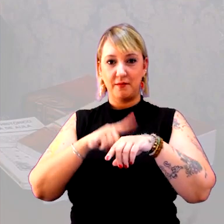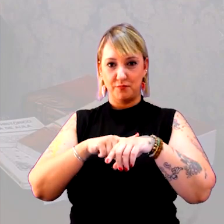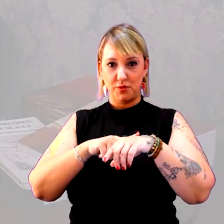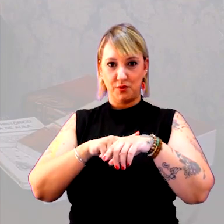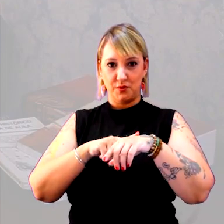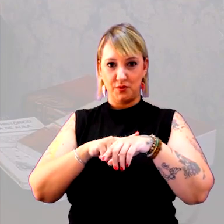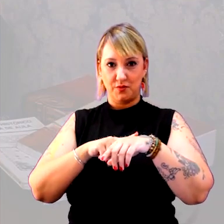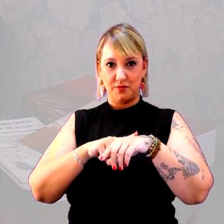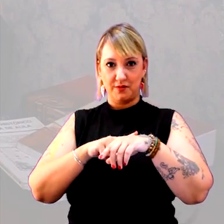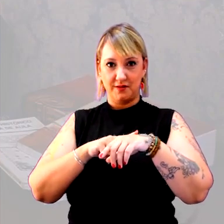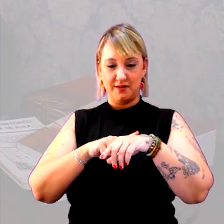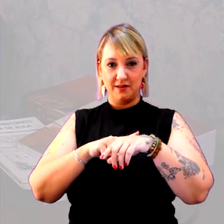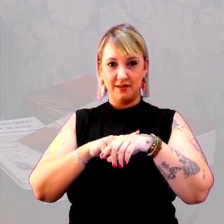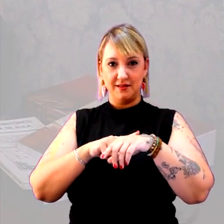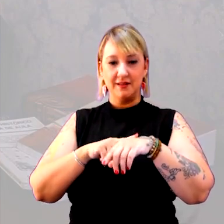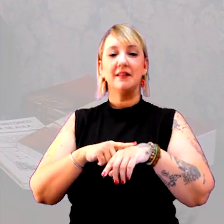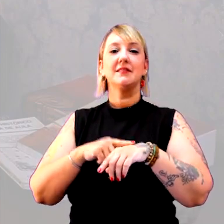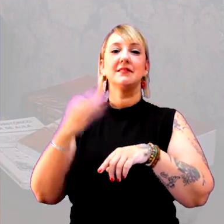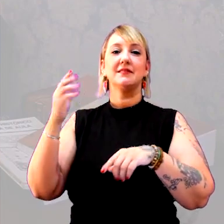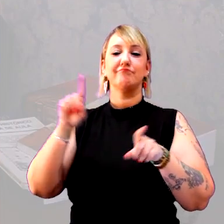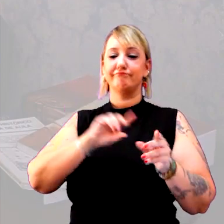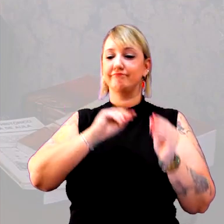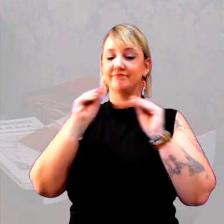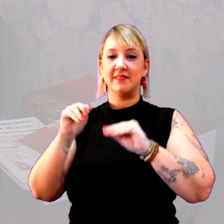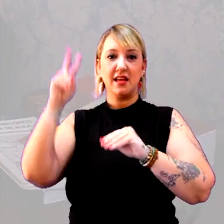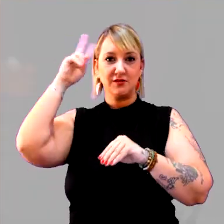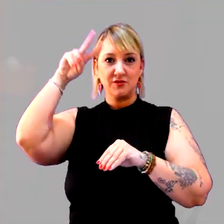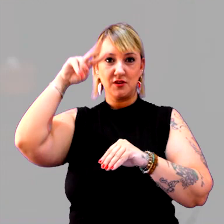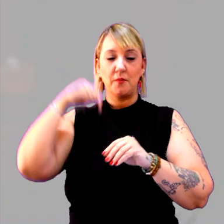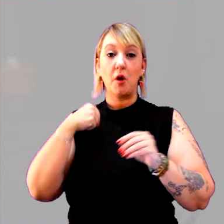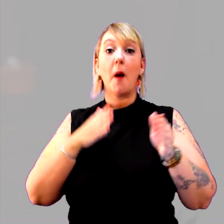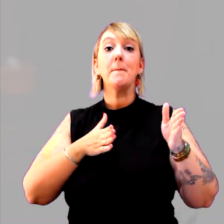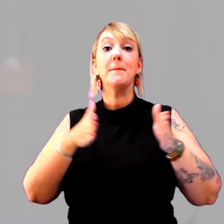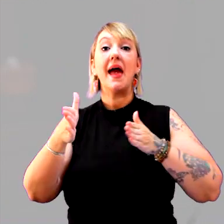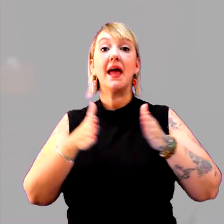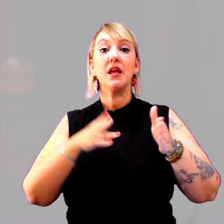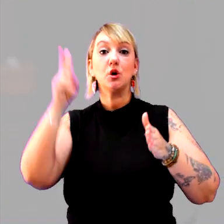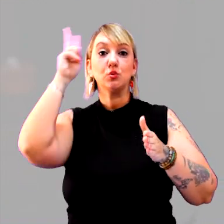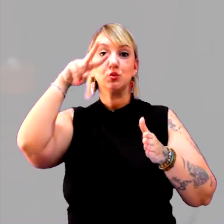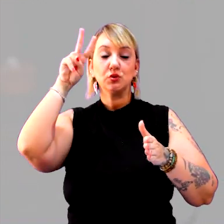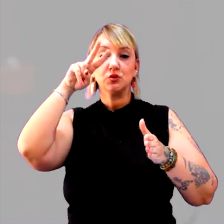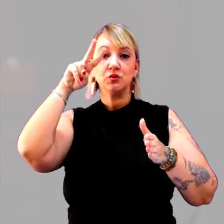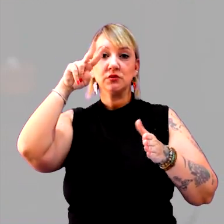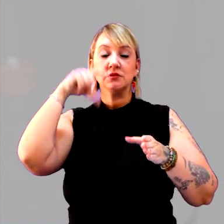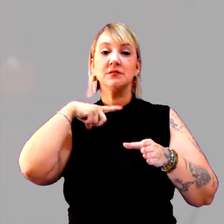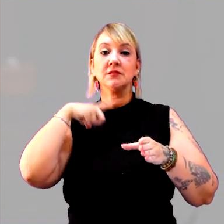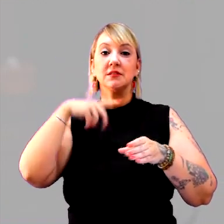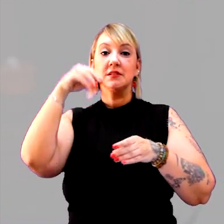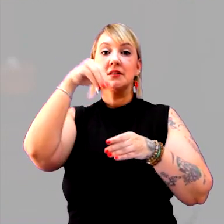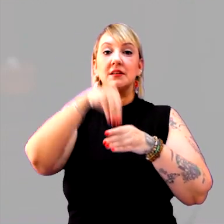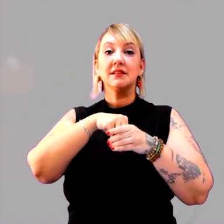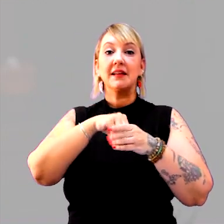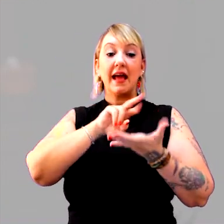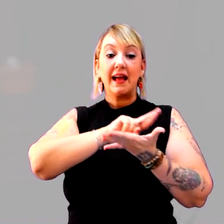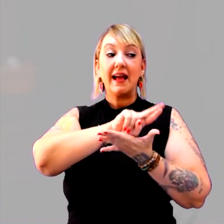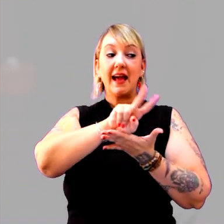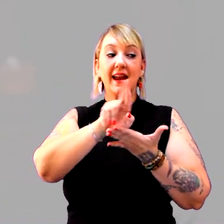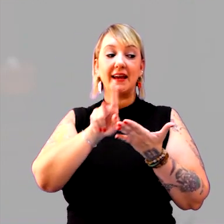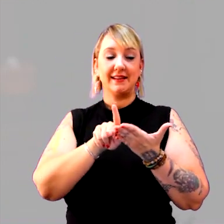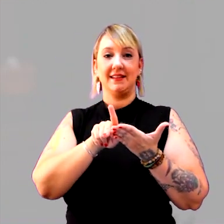para o tempo histórico, pode ser a ideia de período. O período histórico é composto pelas características